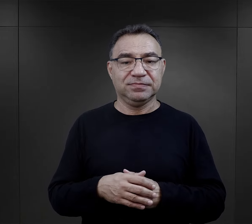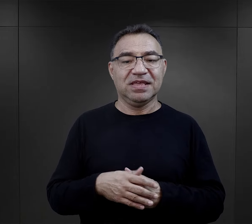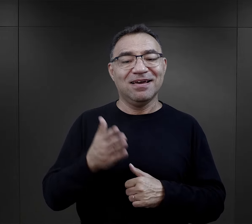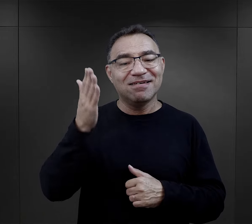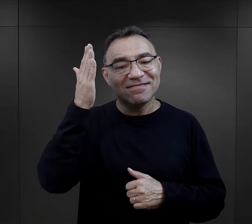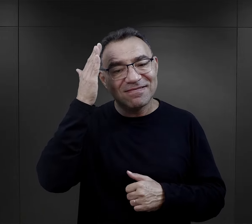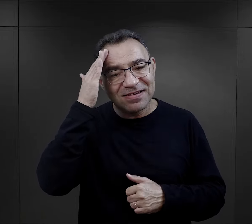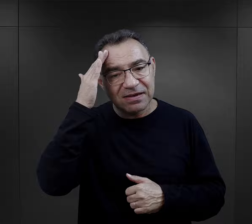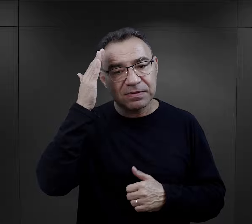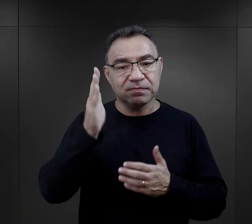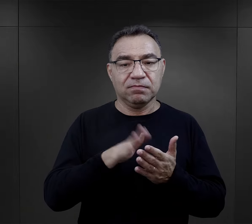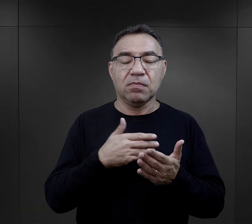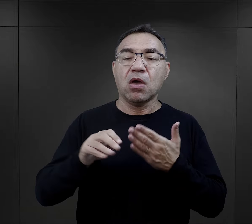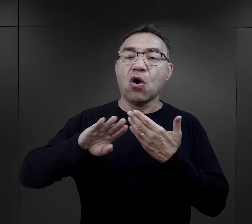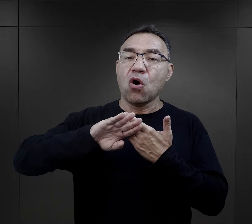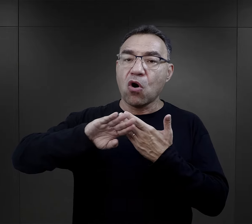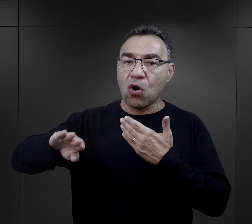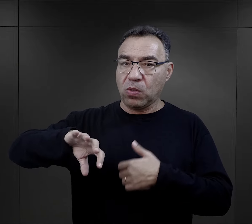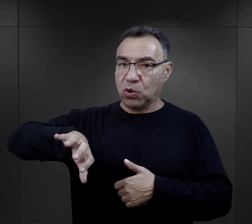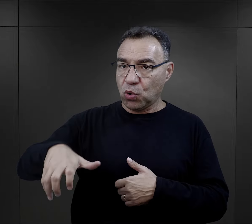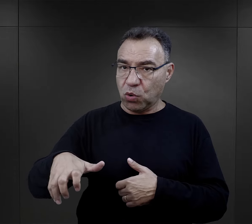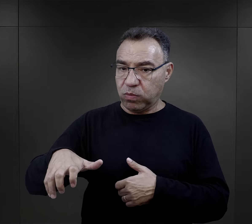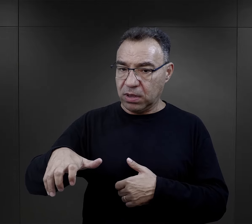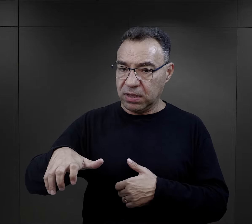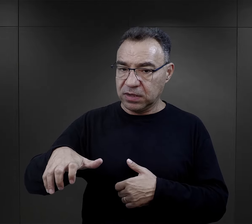Wiadomo, że była to oddzielna formacja,